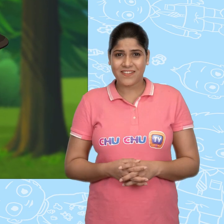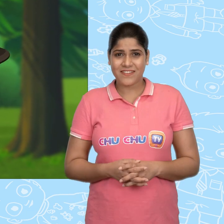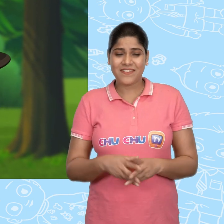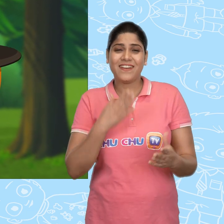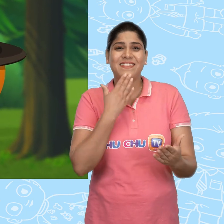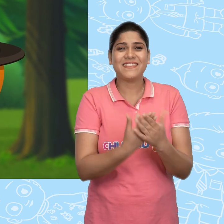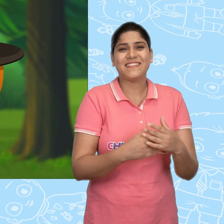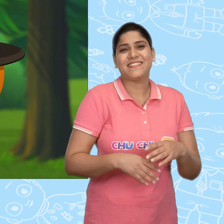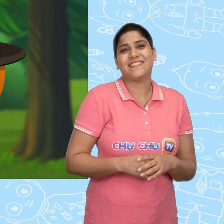धन्यवाद्!